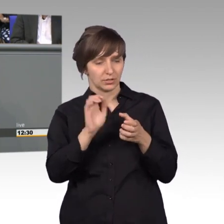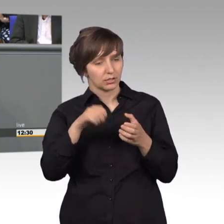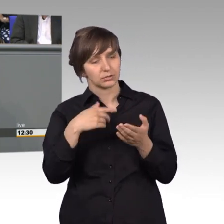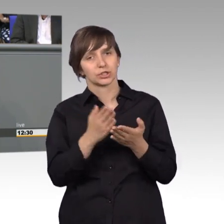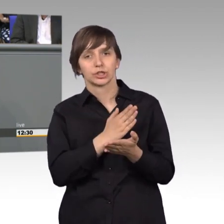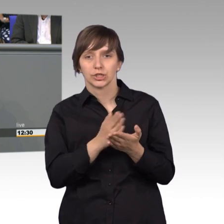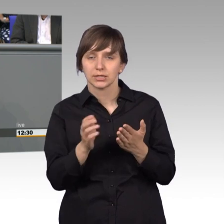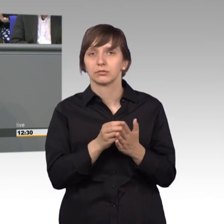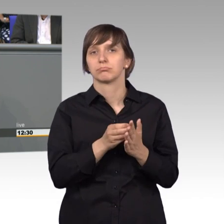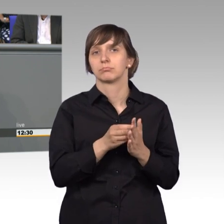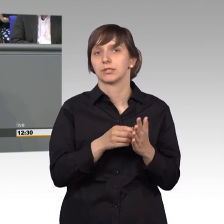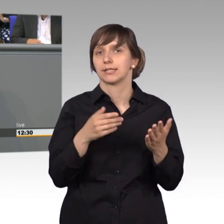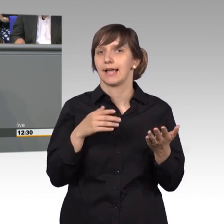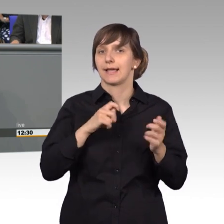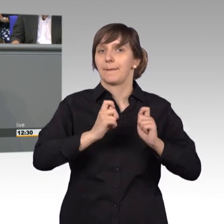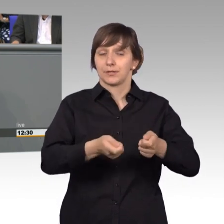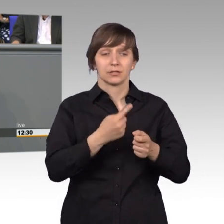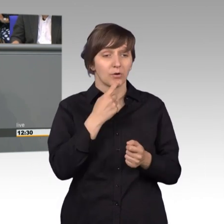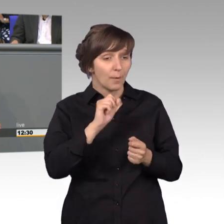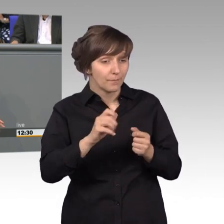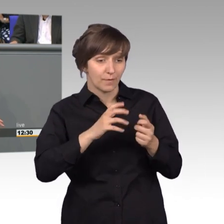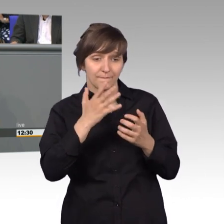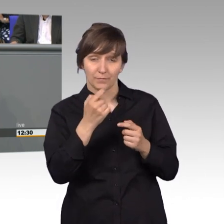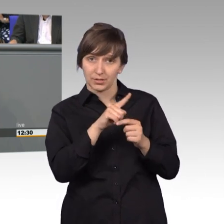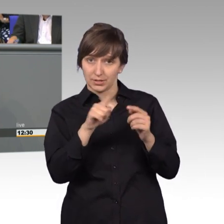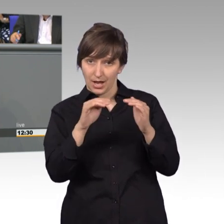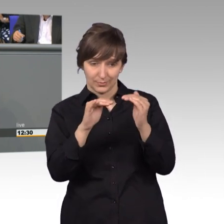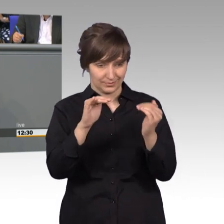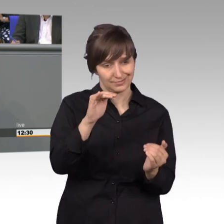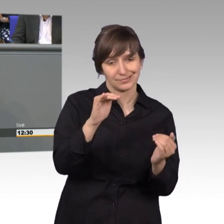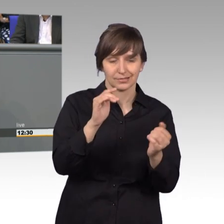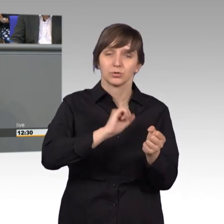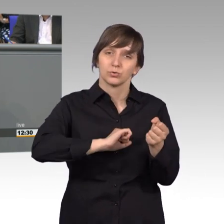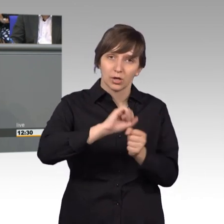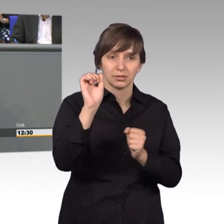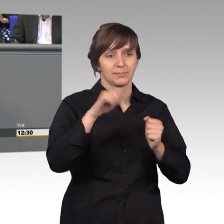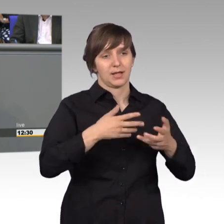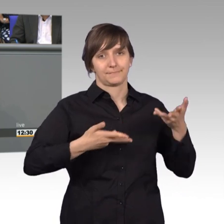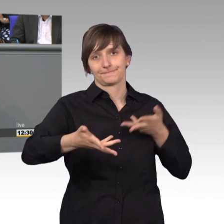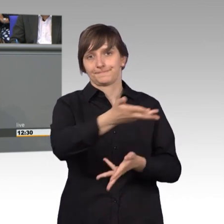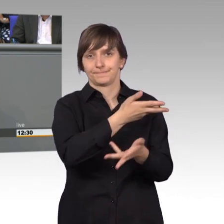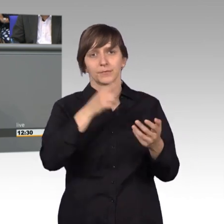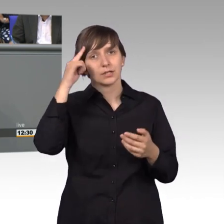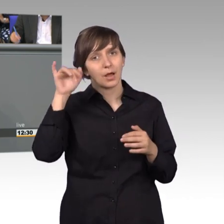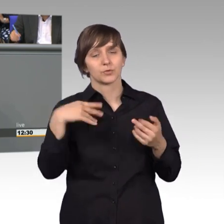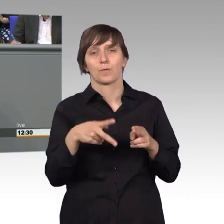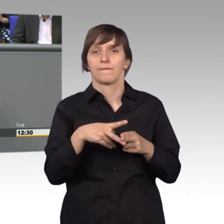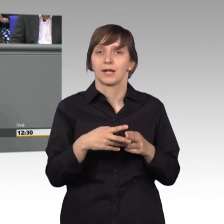wir dann, obwohl die 50.000 nicht erreicht werden, das dennoch machen. Ich glaube das ist ein Instrument, was die Arbeitsfähigkeit dann auch